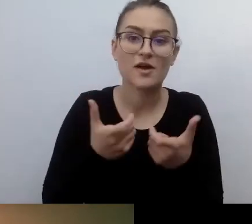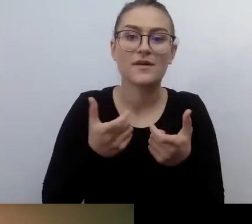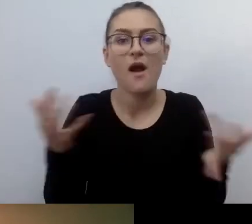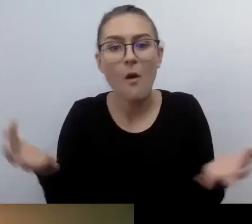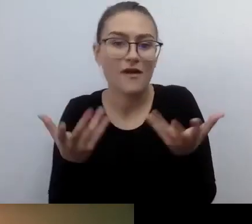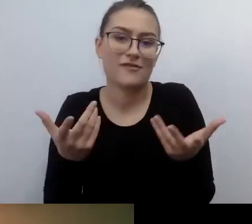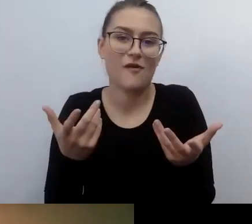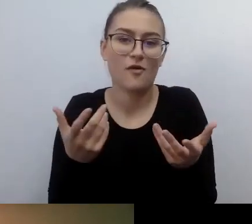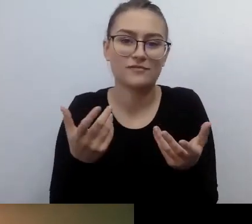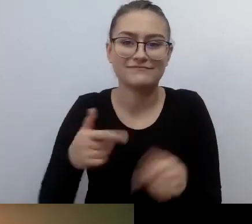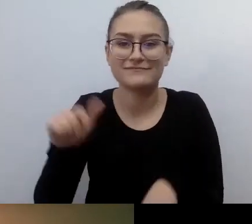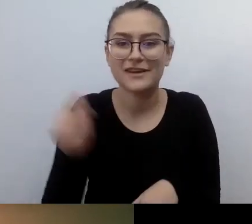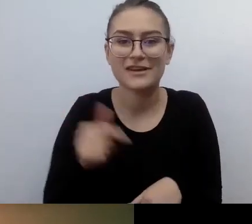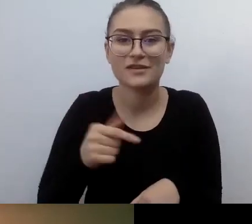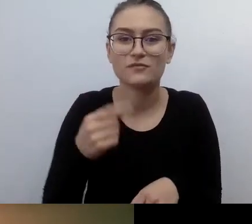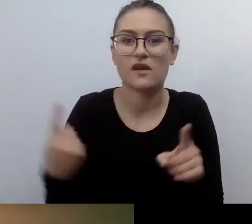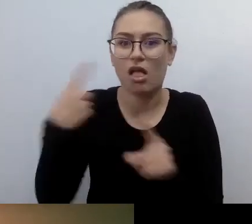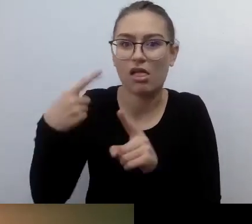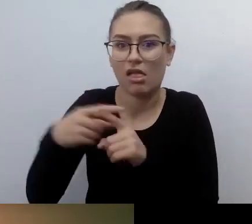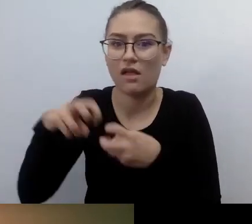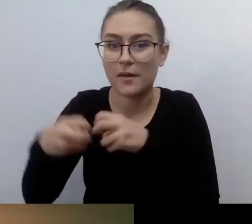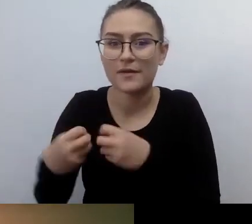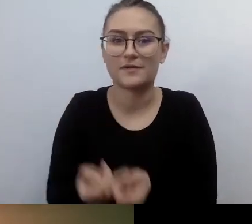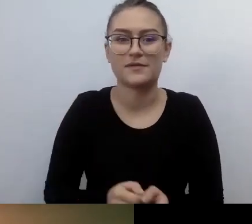MAŁGORZATA: To jest ważne. Trzeba po prostu chcieć.